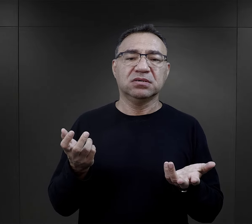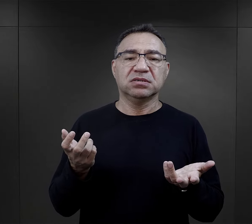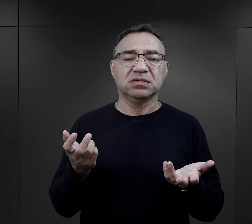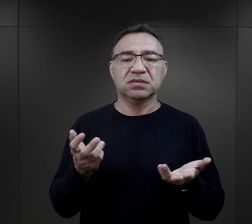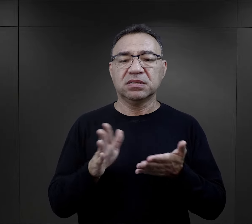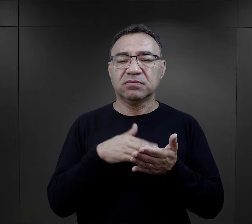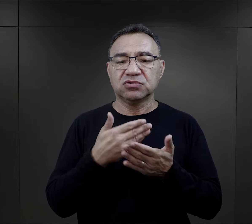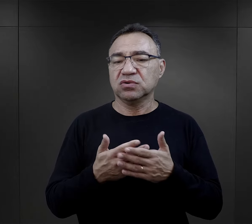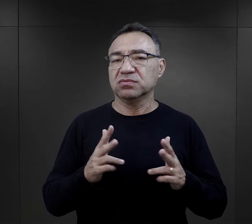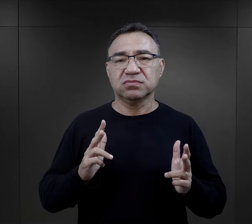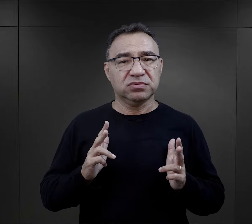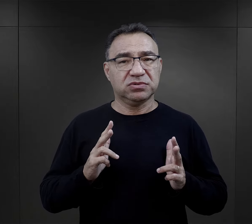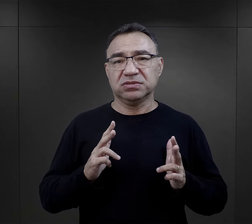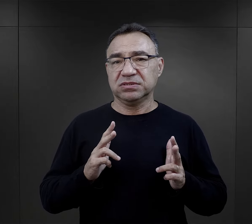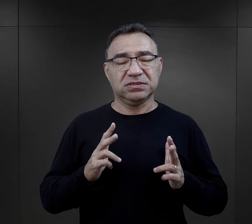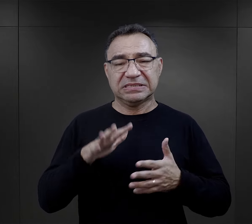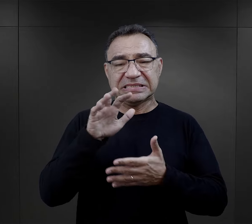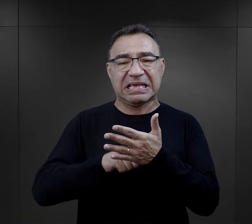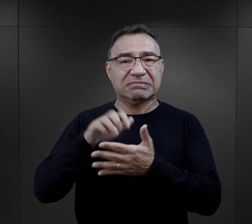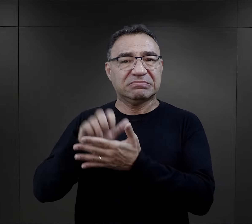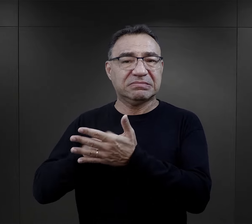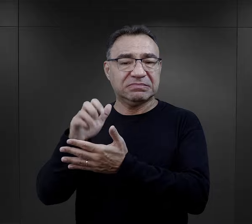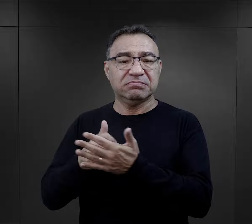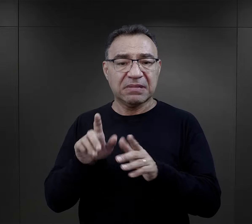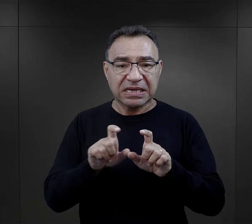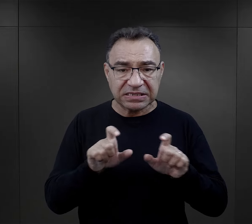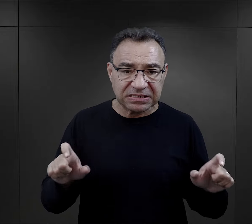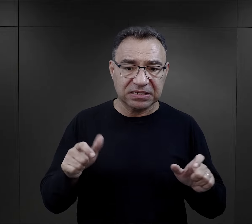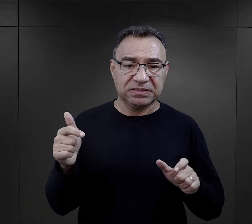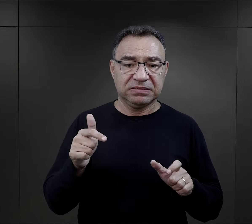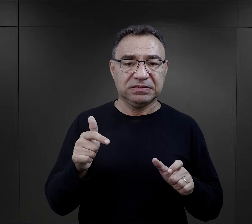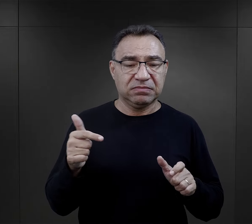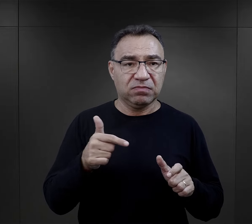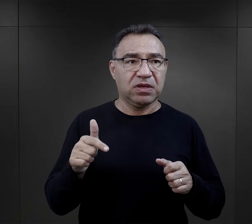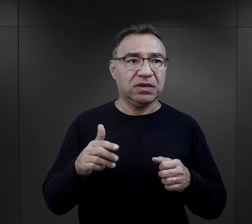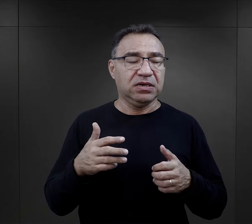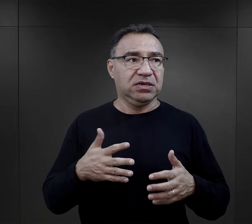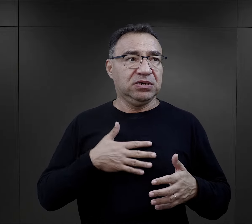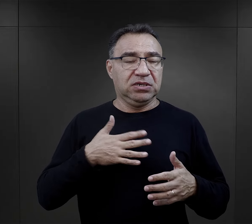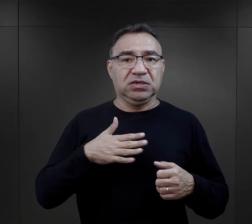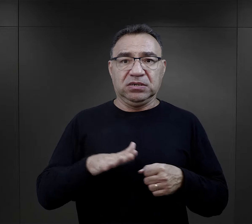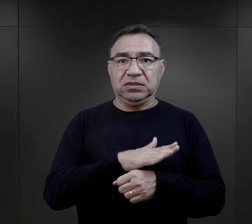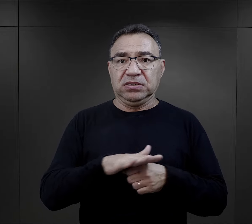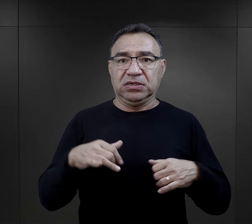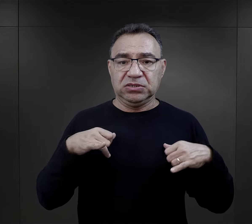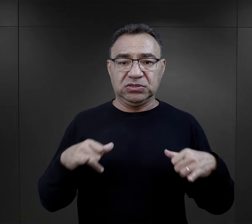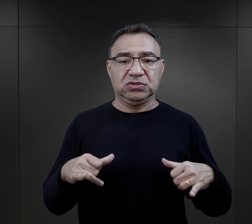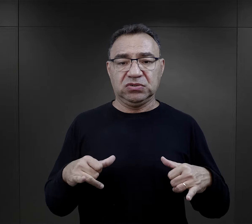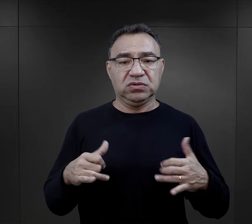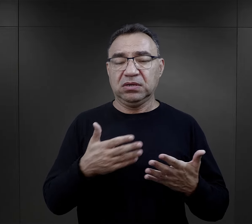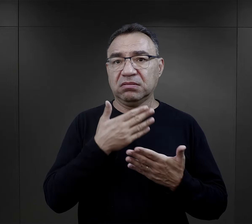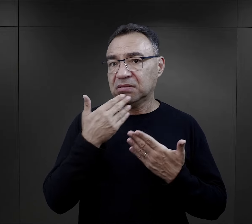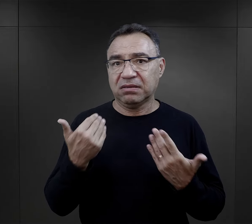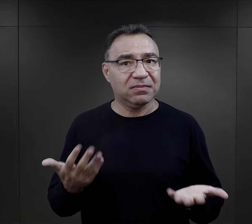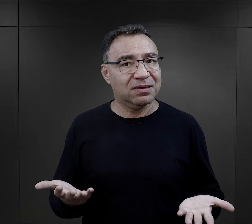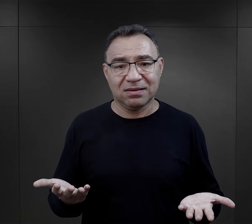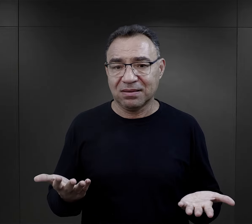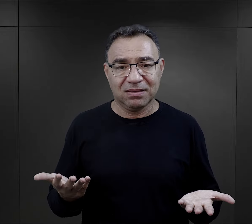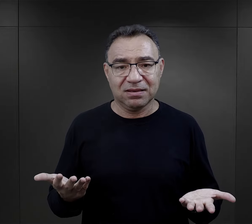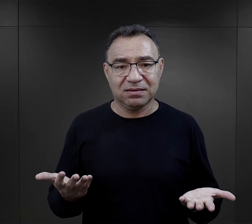czyli ograniczenie wypoczynku, ograniczenie tego czasu, kiedy więzień miał zregenerować siły, po prostu tego nie było.